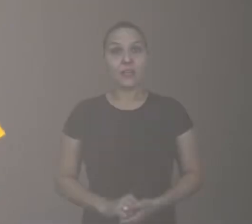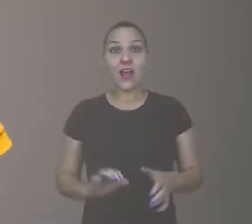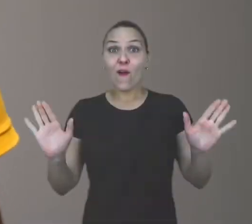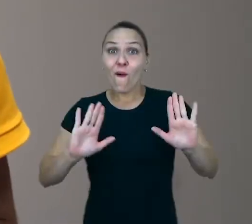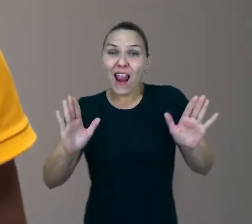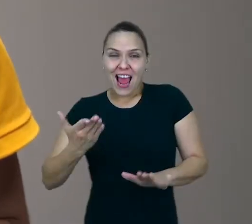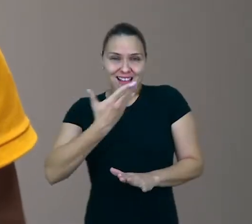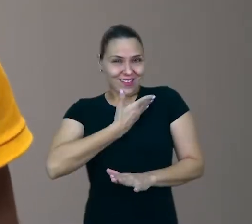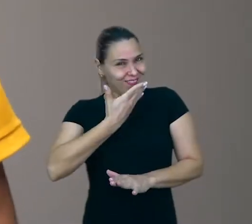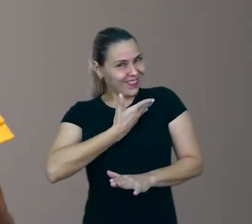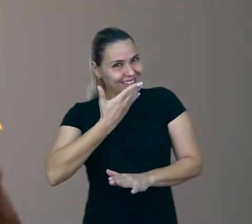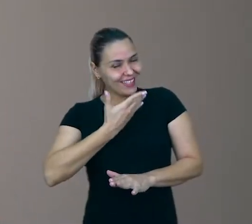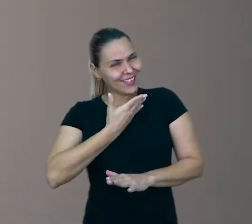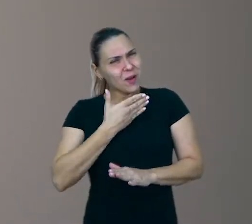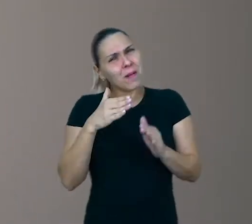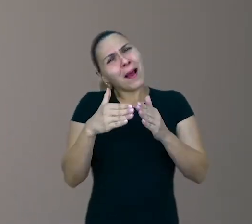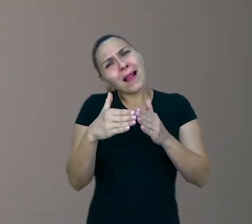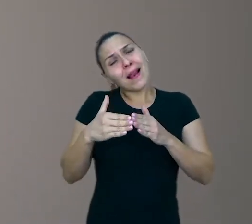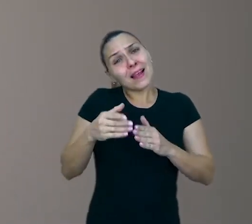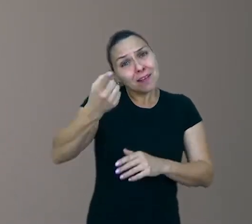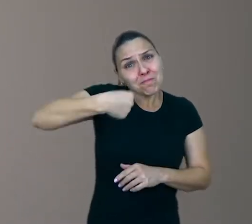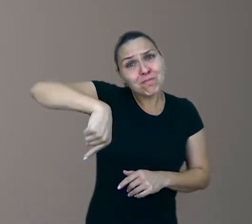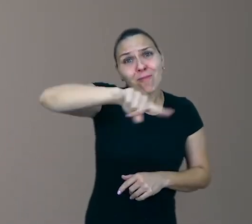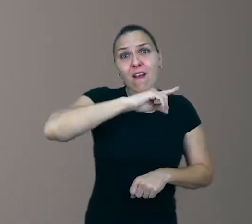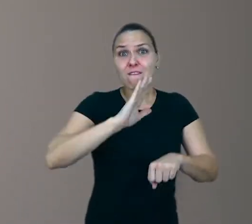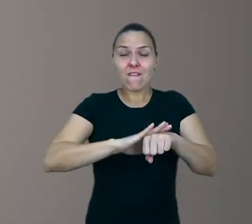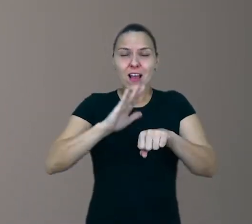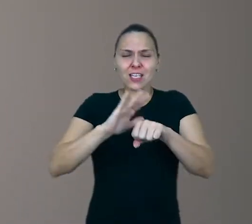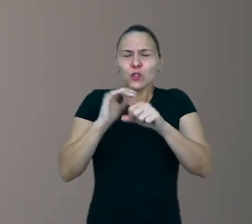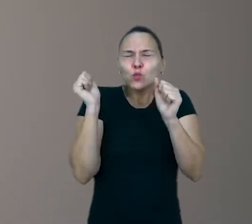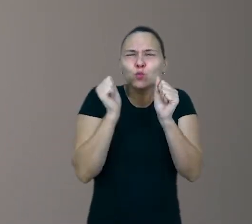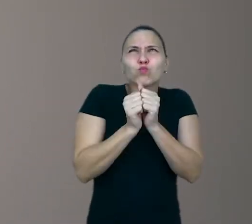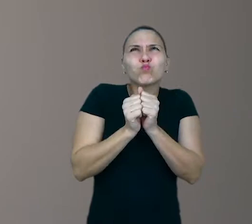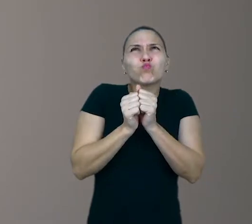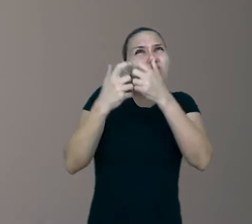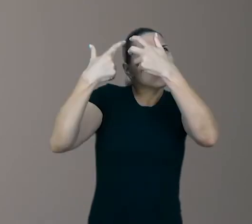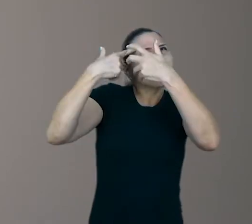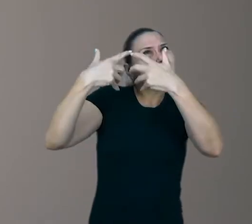Olá, meus amigos. Peço licença a vocês para fazermos juntos, aqui, uma rápida reflexão